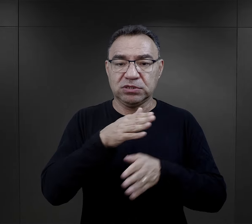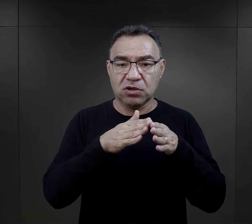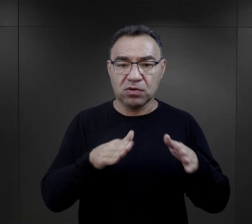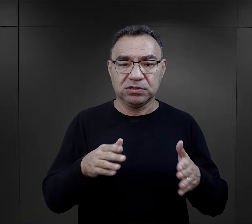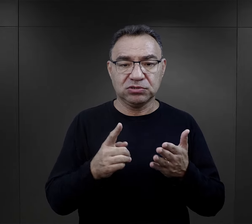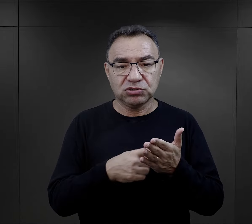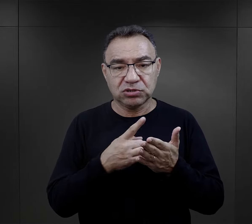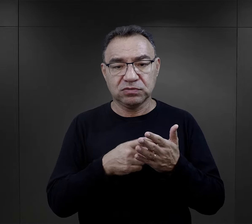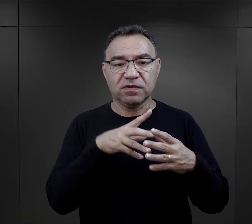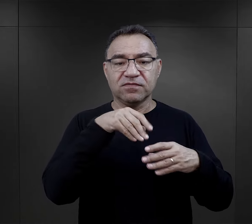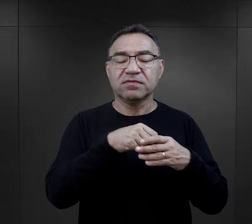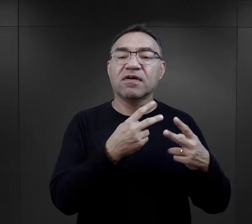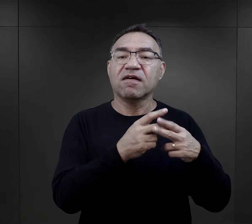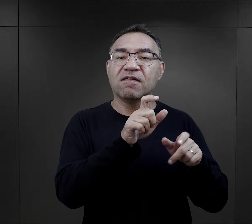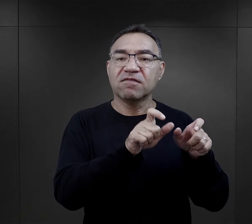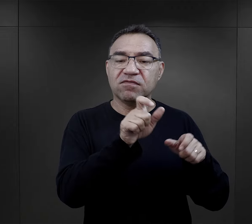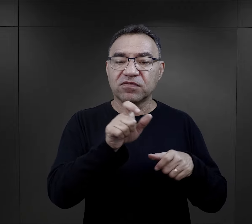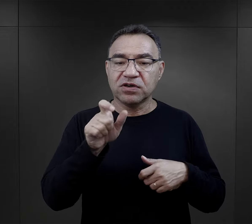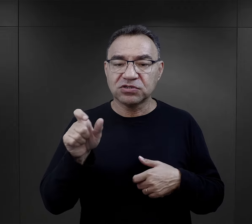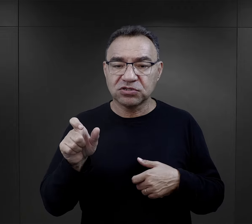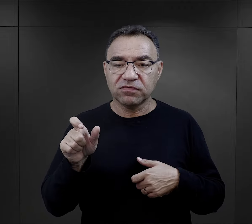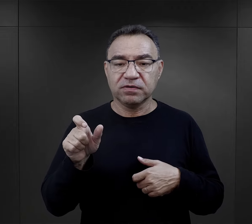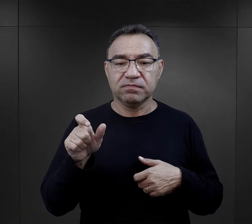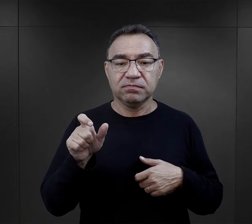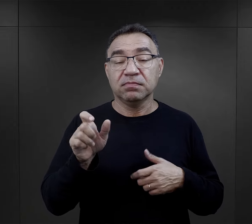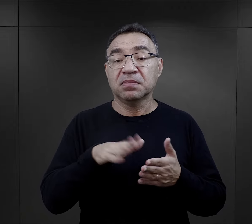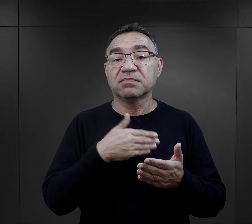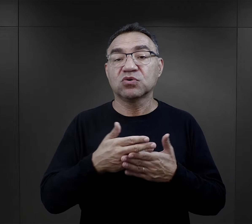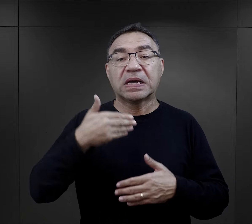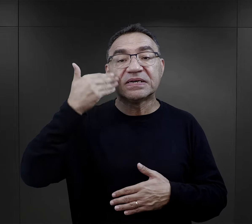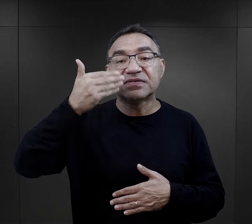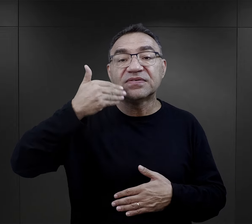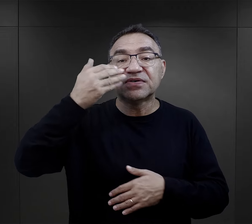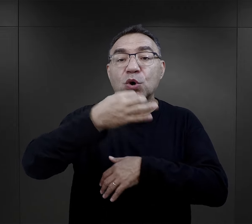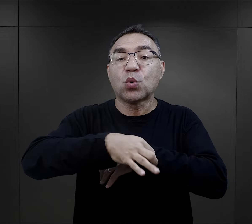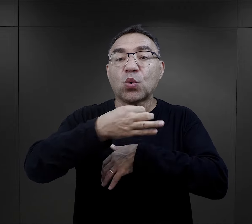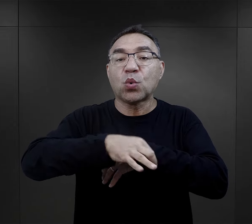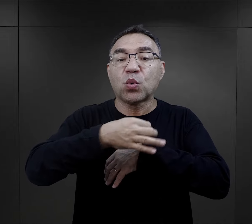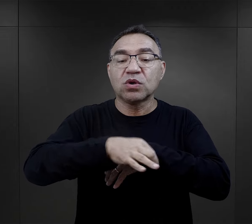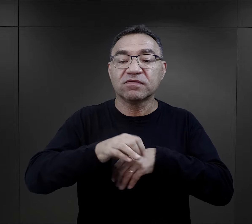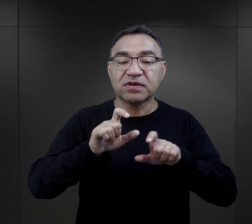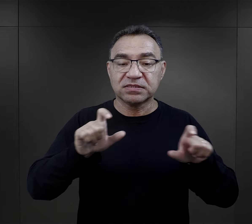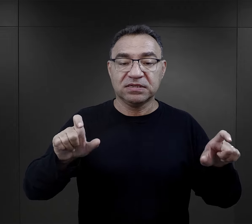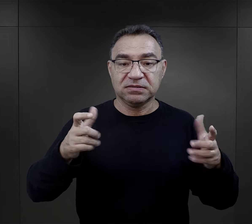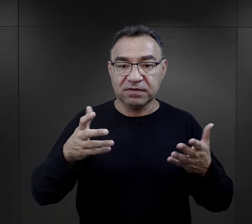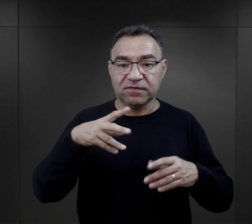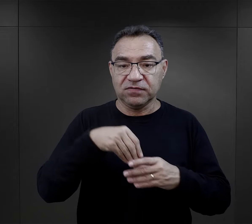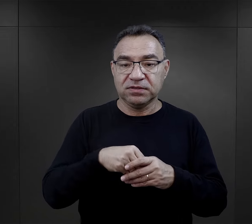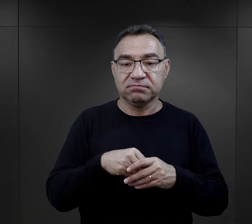W szpitalu obozowym często umieszczani byli więźniowie - wykładowcy uniwersyteccy,